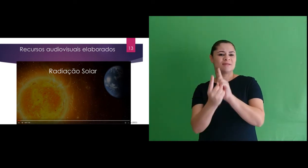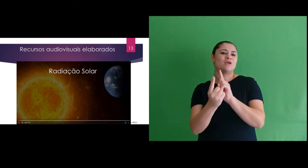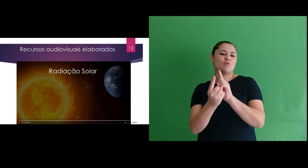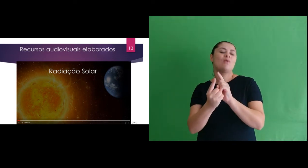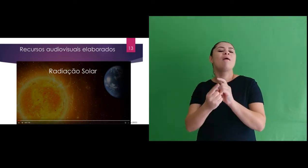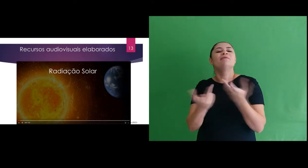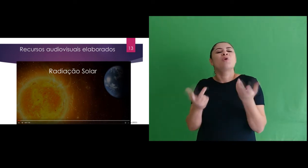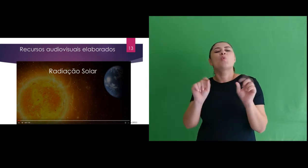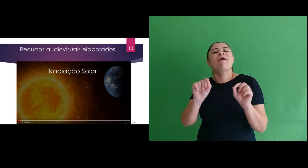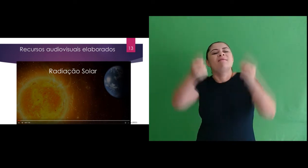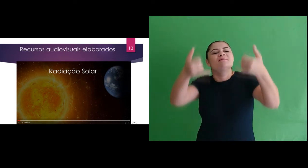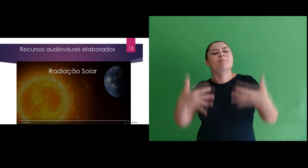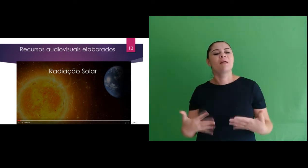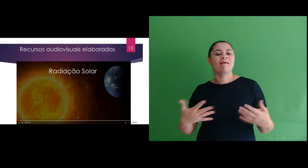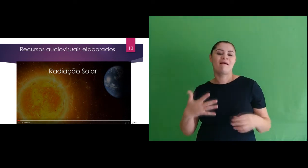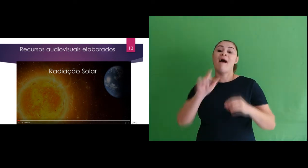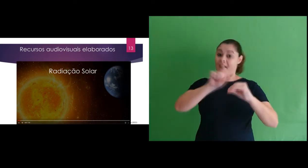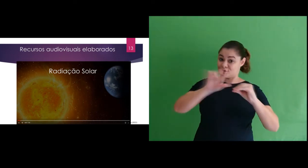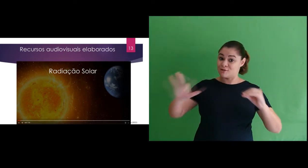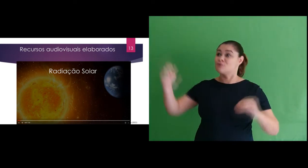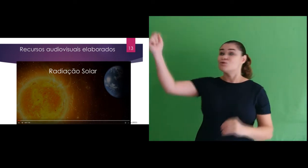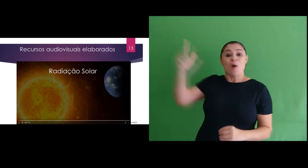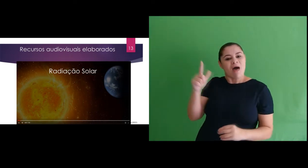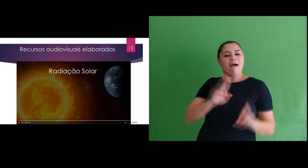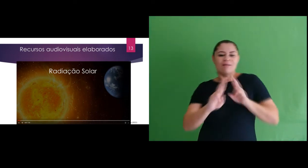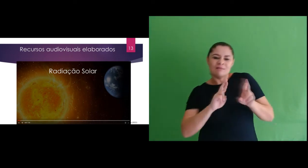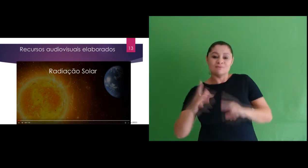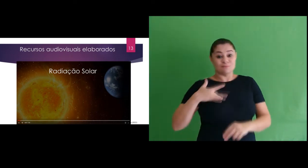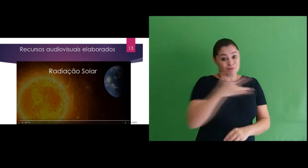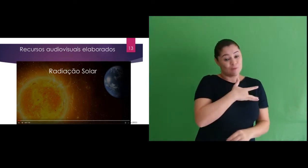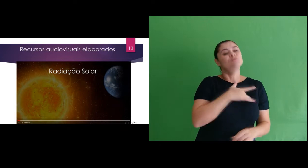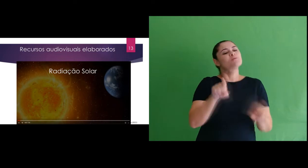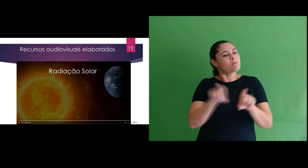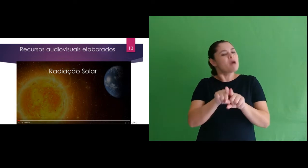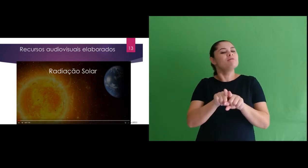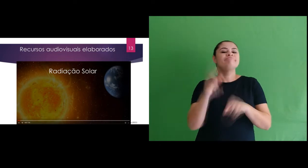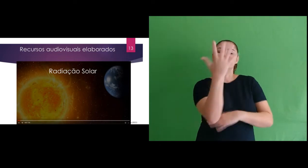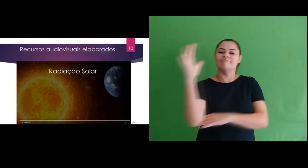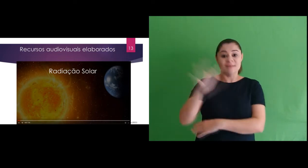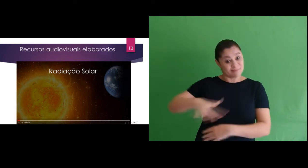encontro que trazia explicação sobre a radiação solar, sua relação com a saúde e meio ambiente.